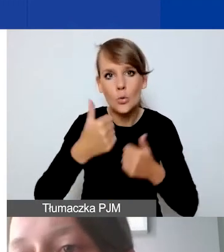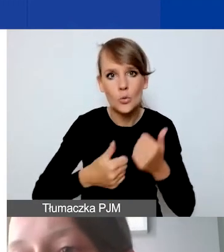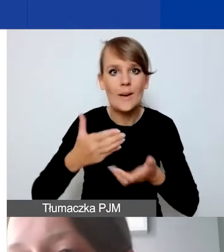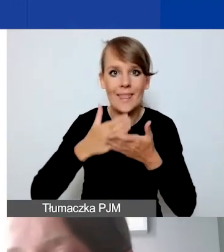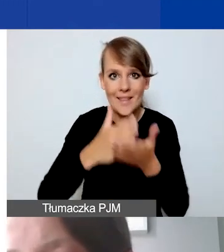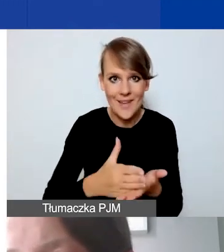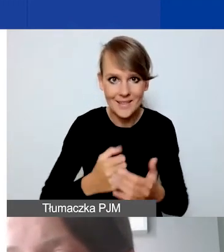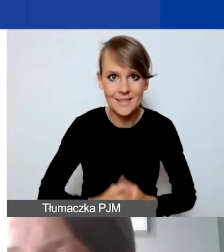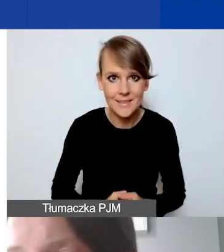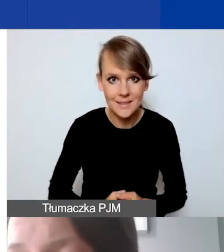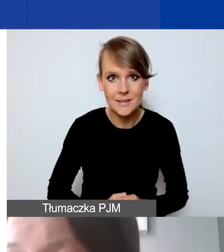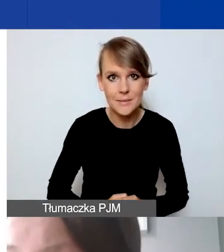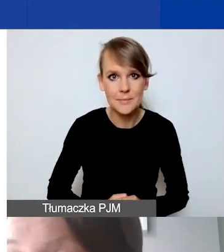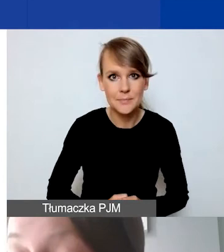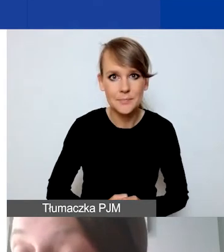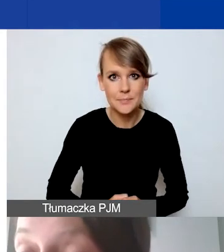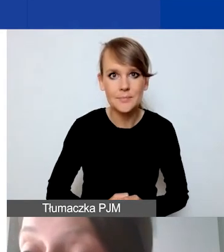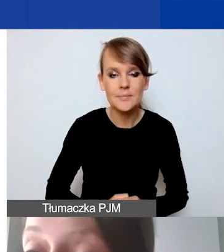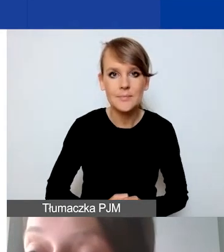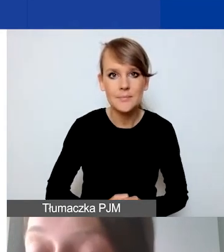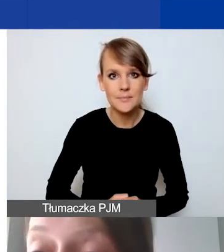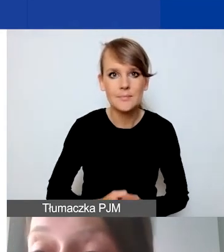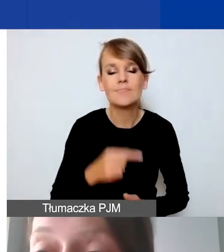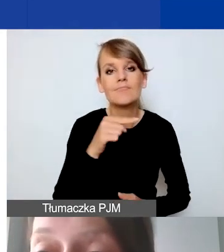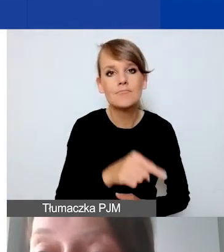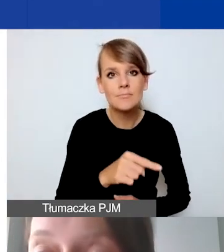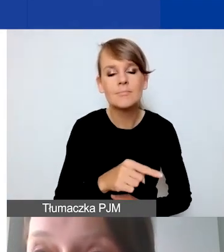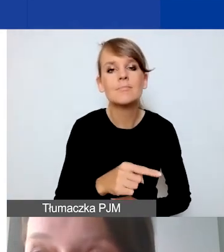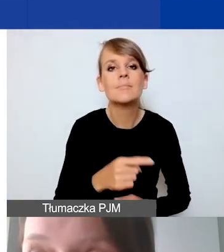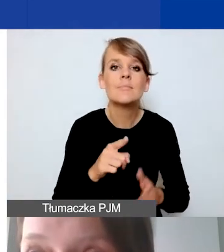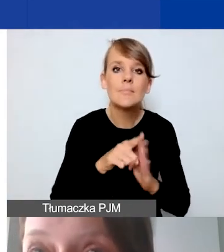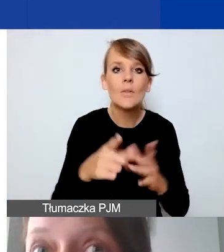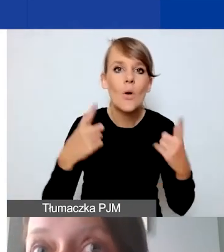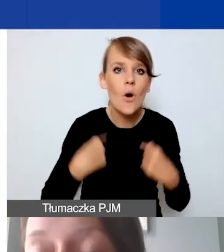Ponieważ jest to szczególnie dla osób, które działają społecznie,